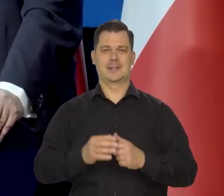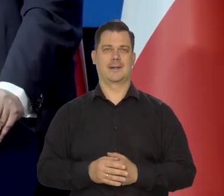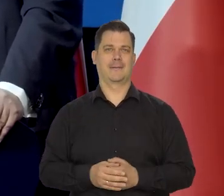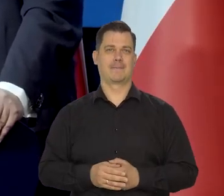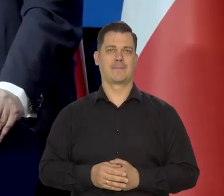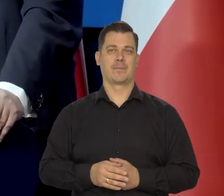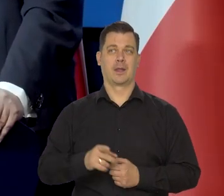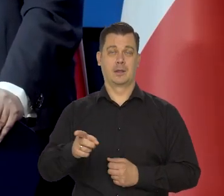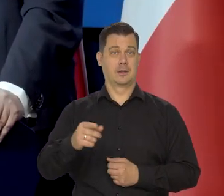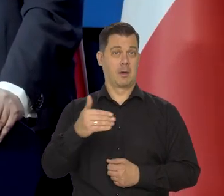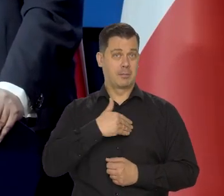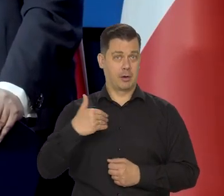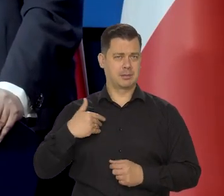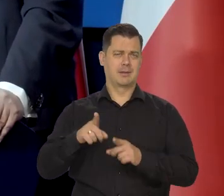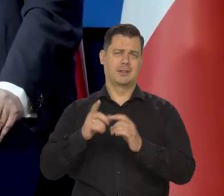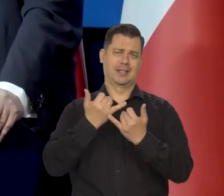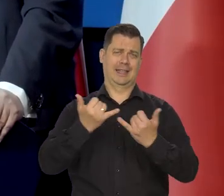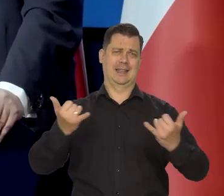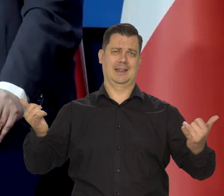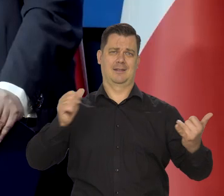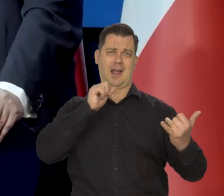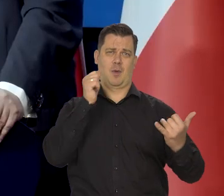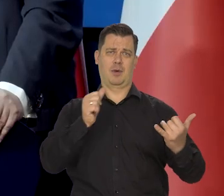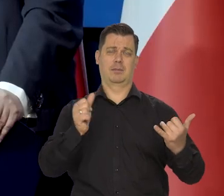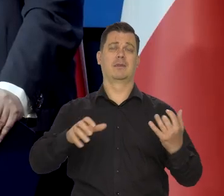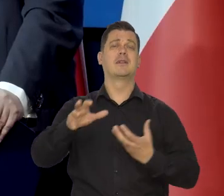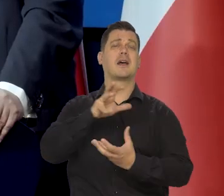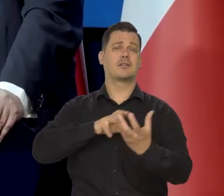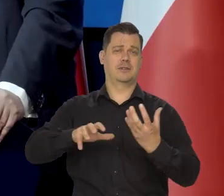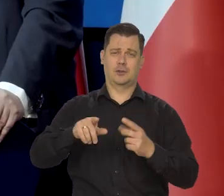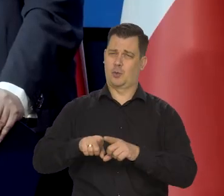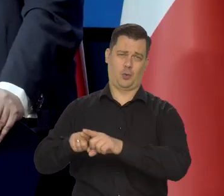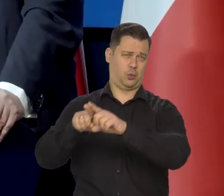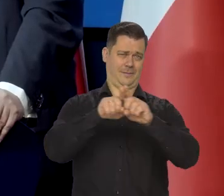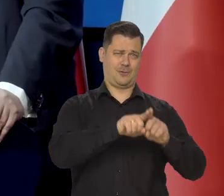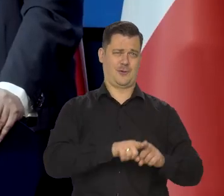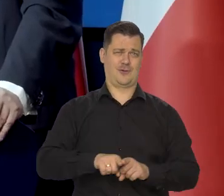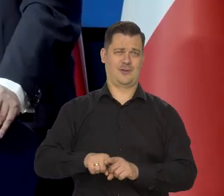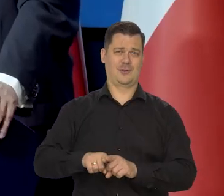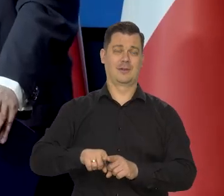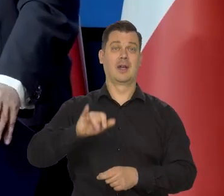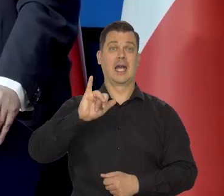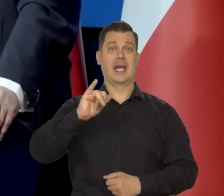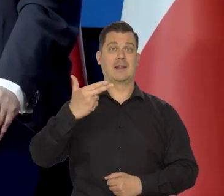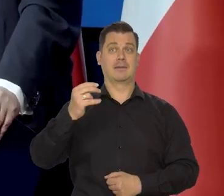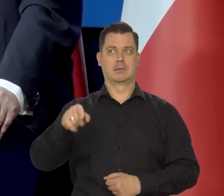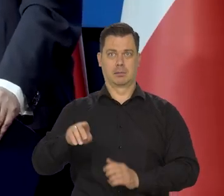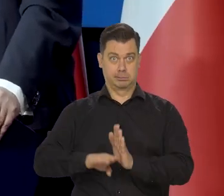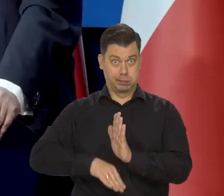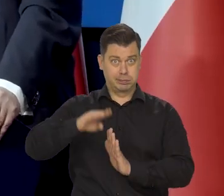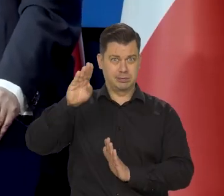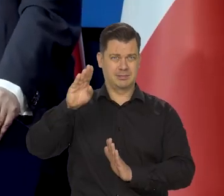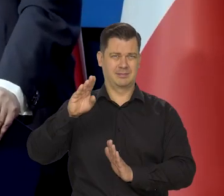To jest sytuacja polski wszystkich krajów europejskich i świata. Nasze inflacja nie jest szczególnie wysoka.